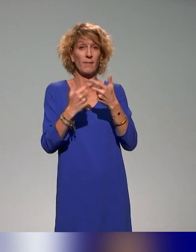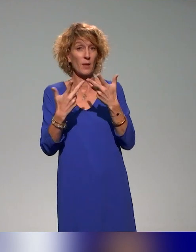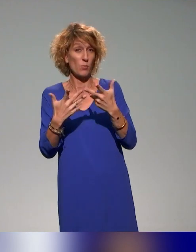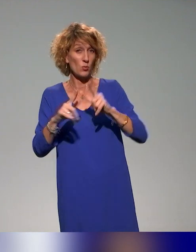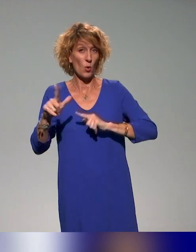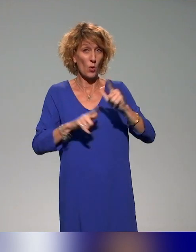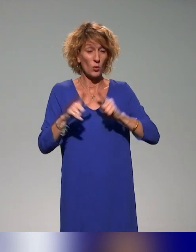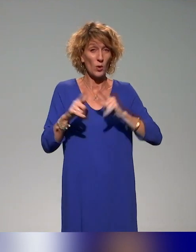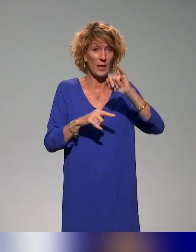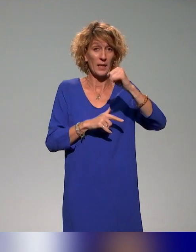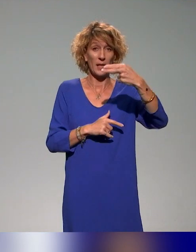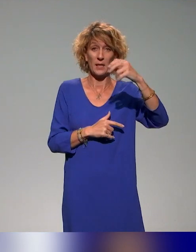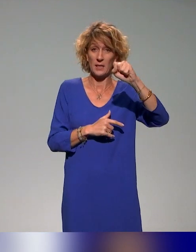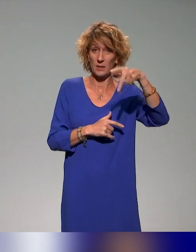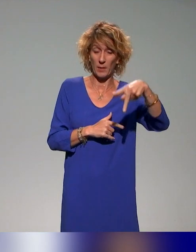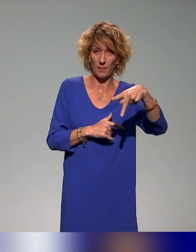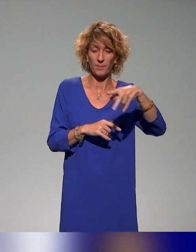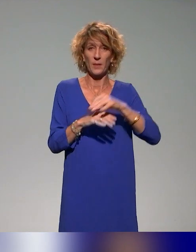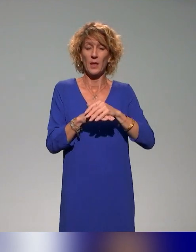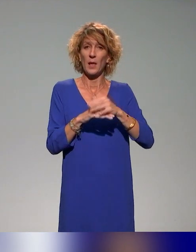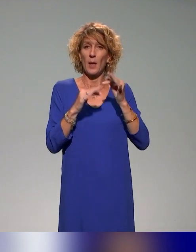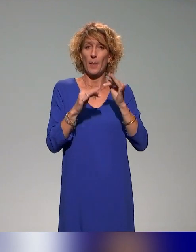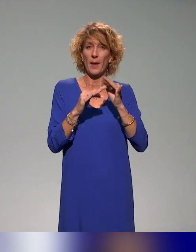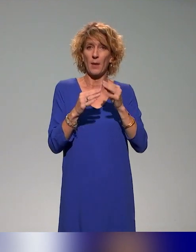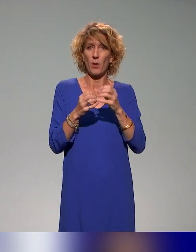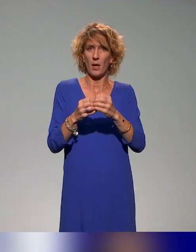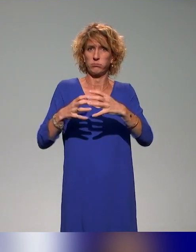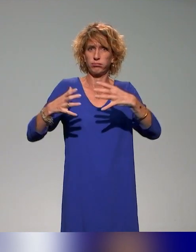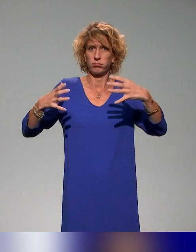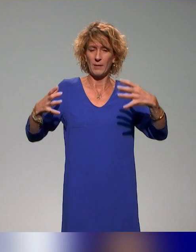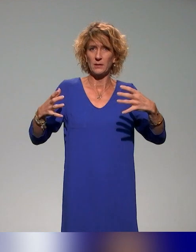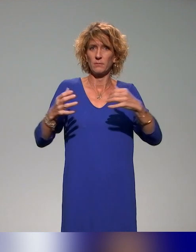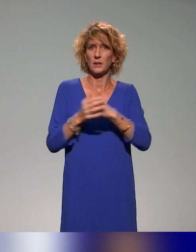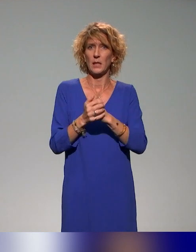sur cette action qui traite de la massification, de la sensibilisation